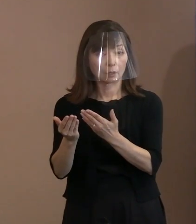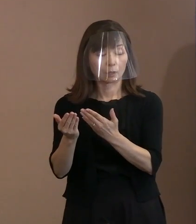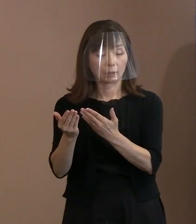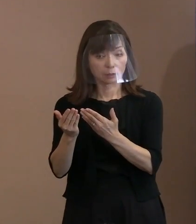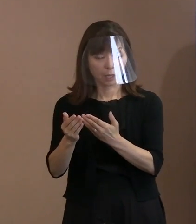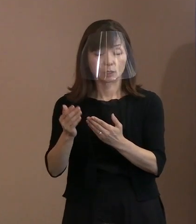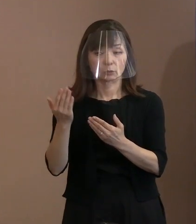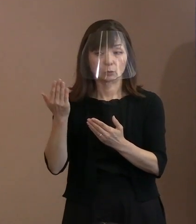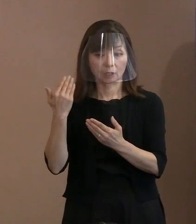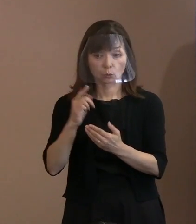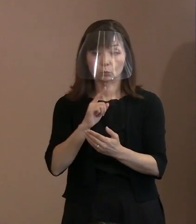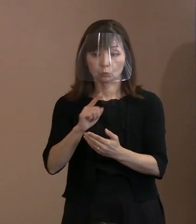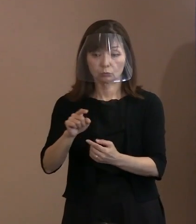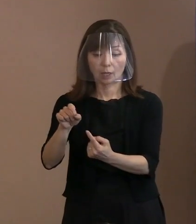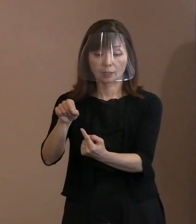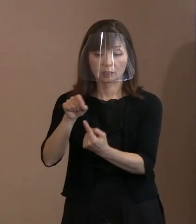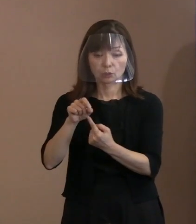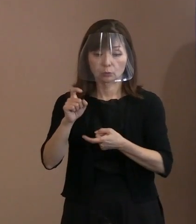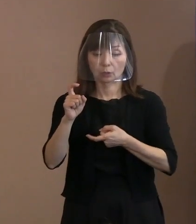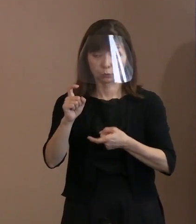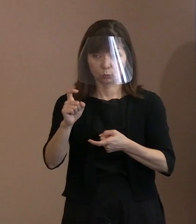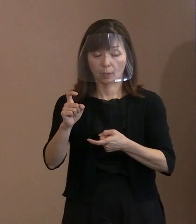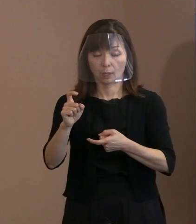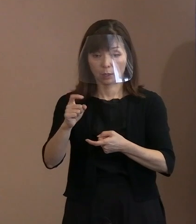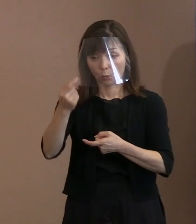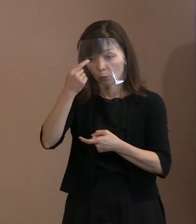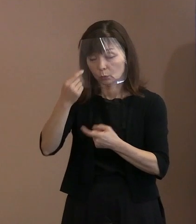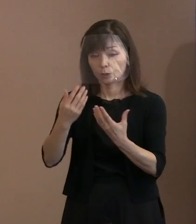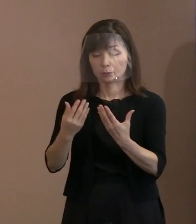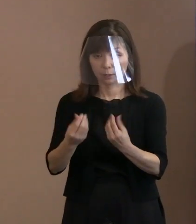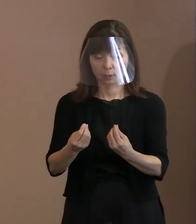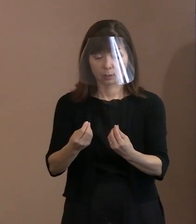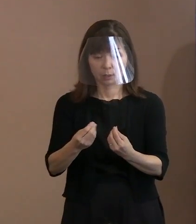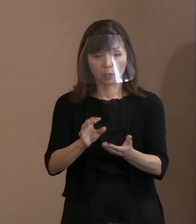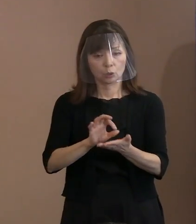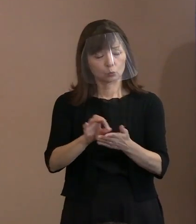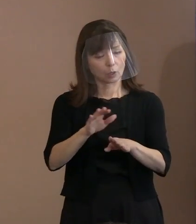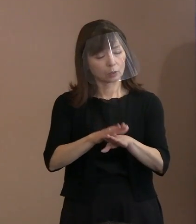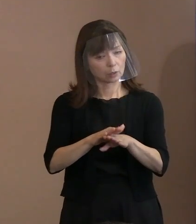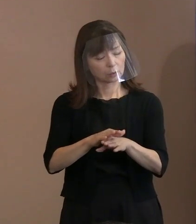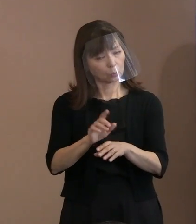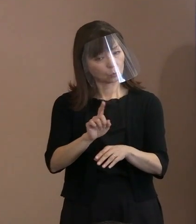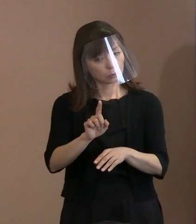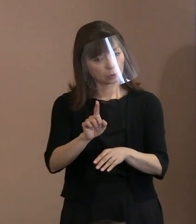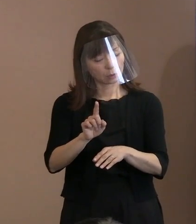どういう使い方をするんでしょうかね という議論になりまして､